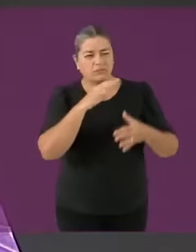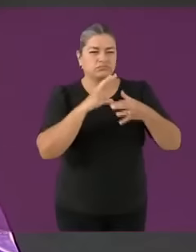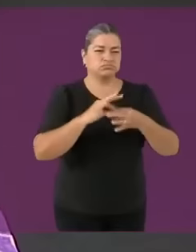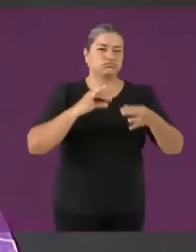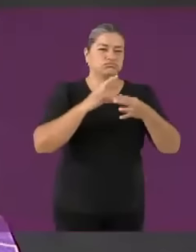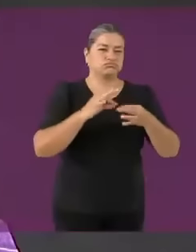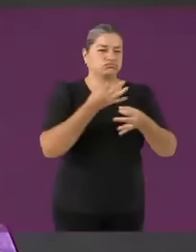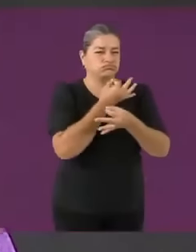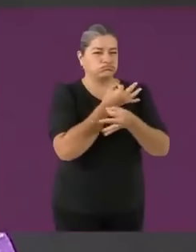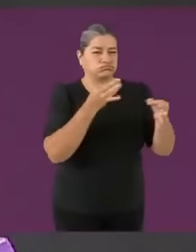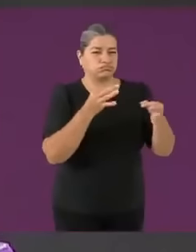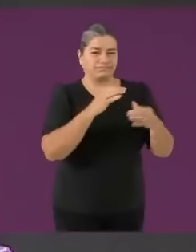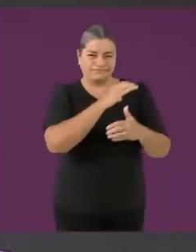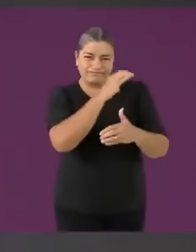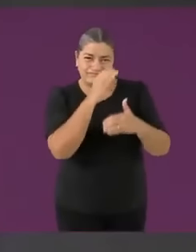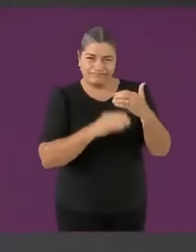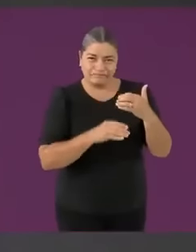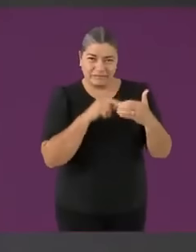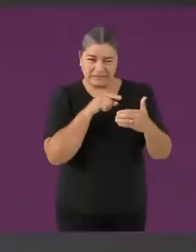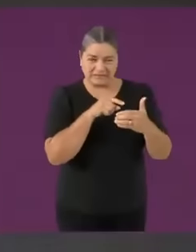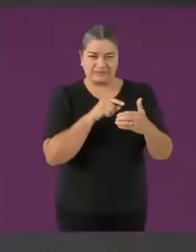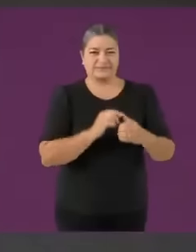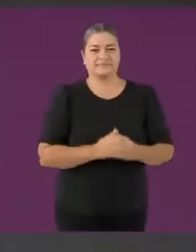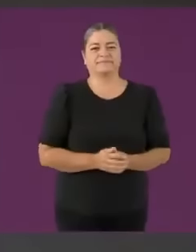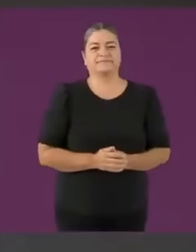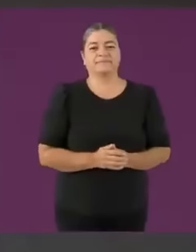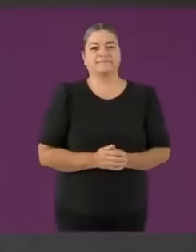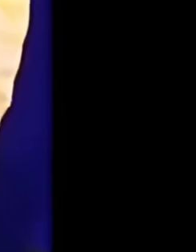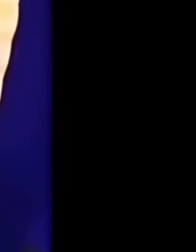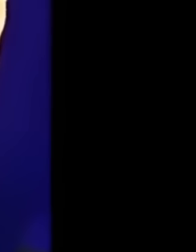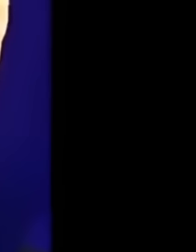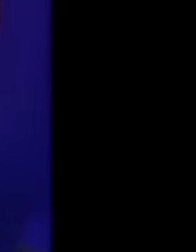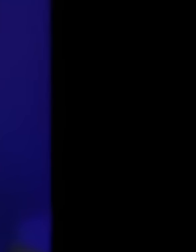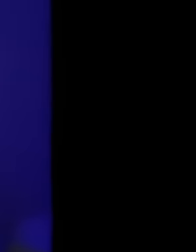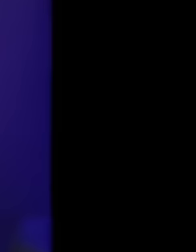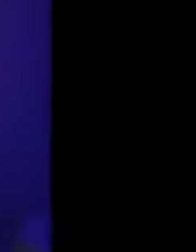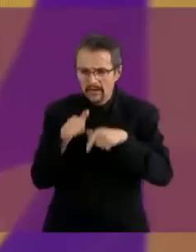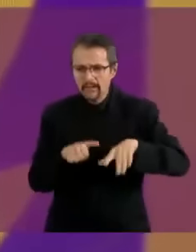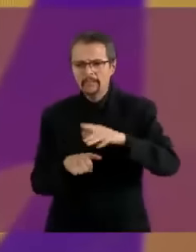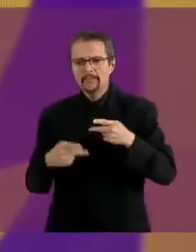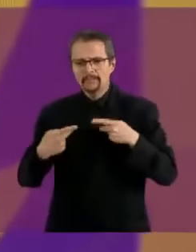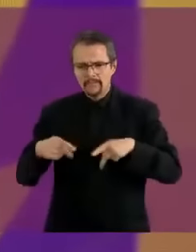Empezamos con la primer mmda del segmento... educación y salsa Sí cómo no